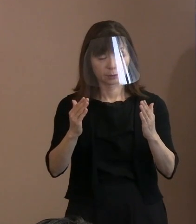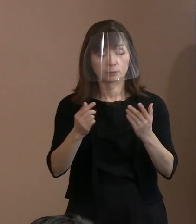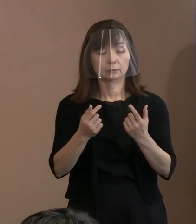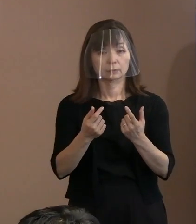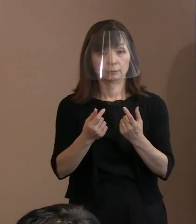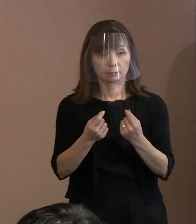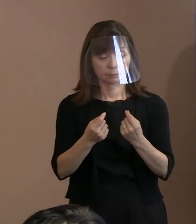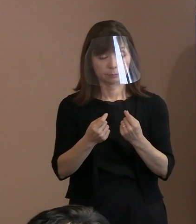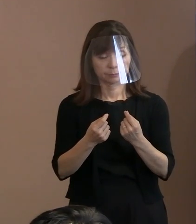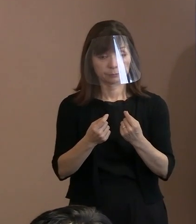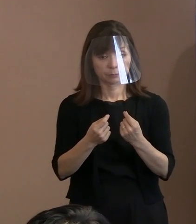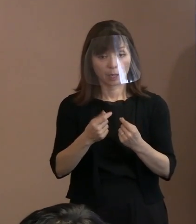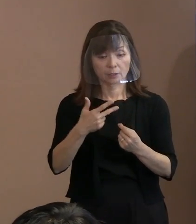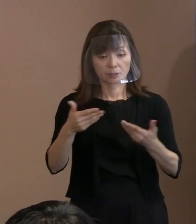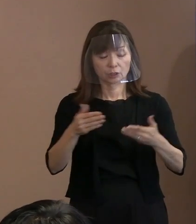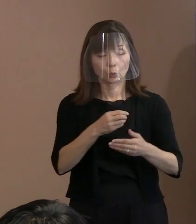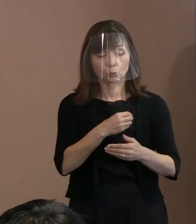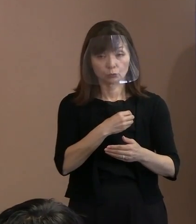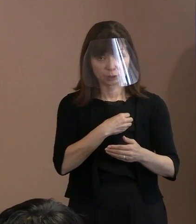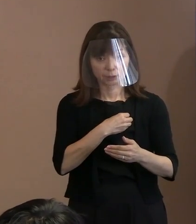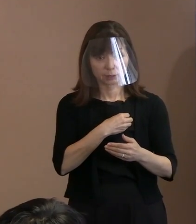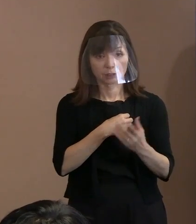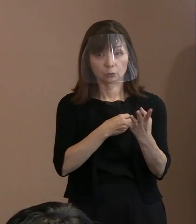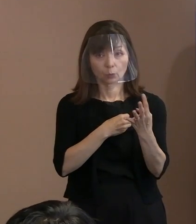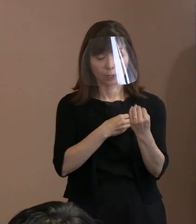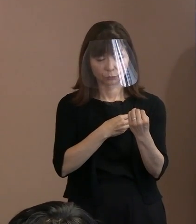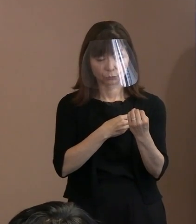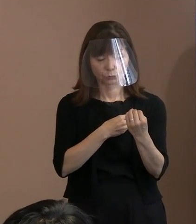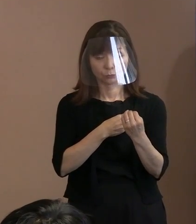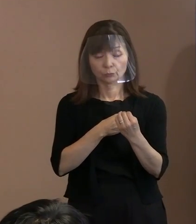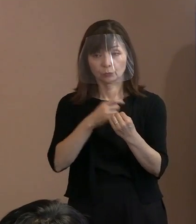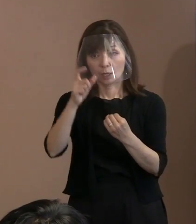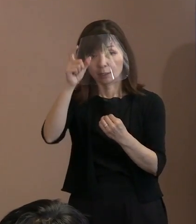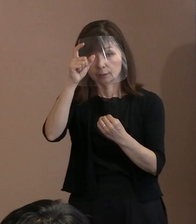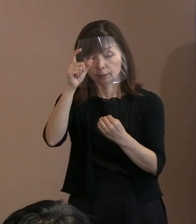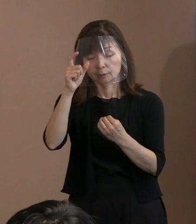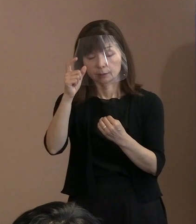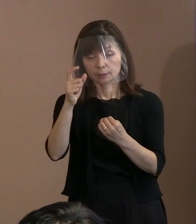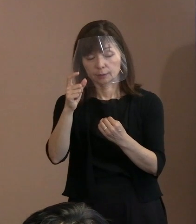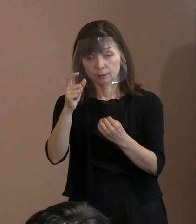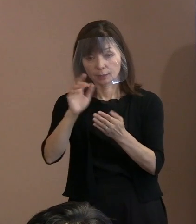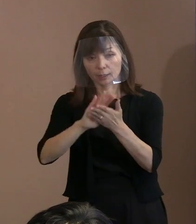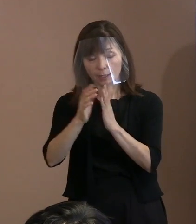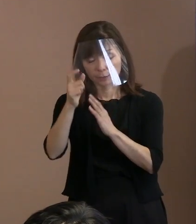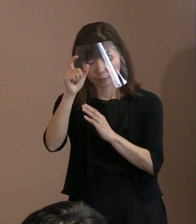市の職員､民間の警備員､それから県警､ いずれも増員されるという 理解でよろしいですか｡